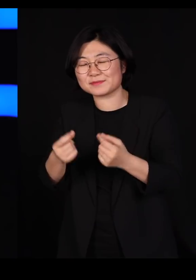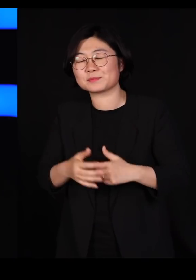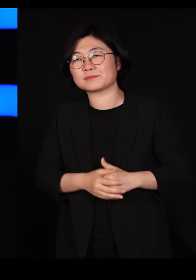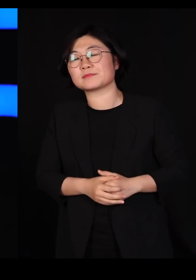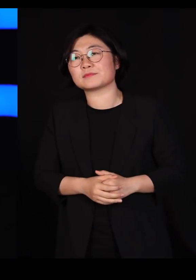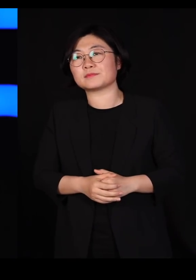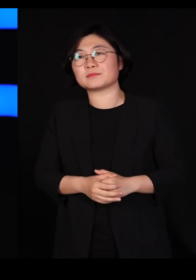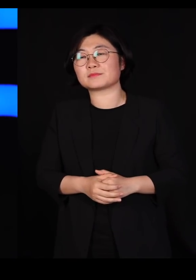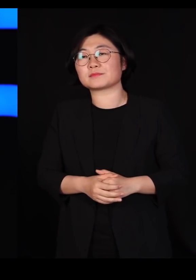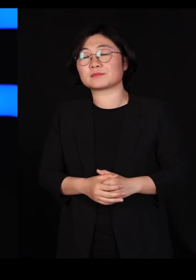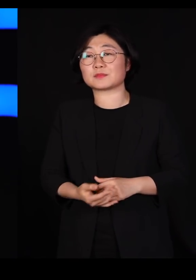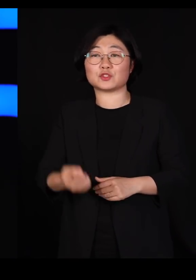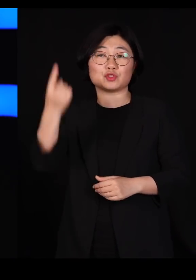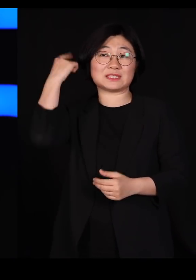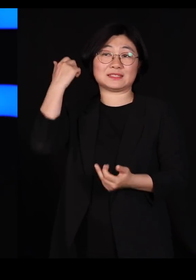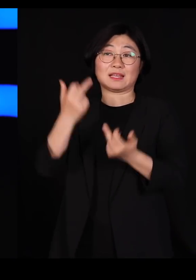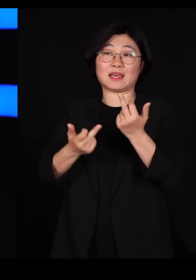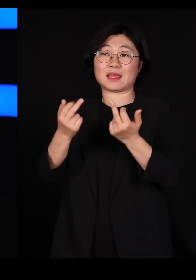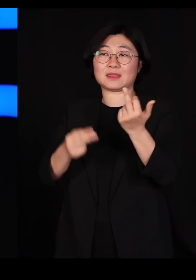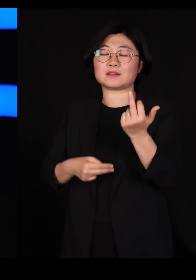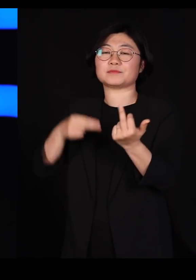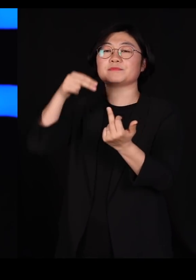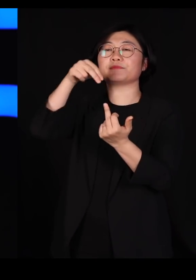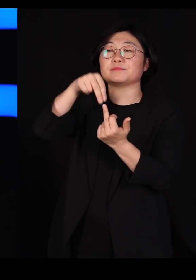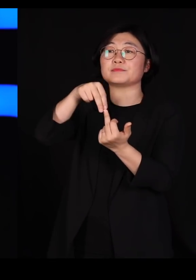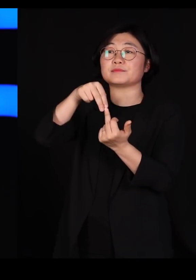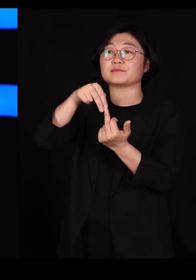그 뒷산에 이렇게 올라가서 내려다 보니까